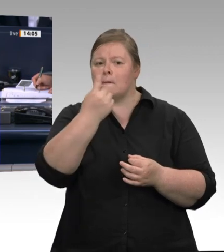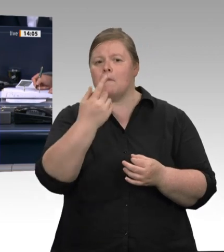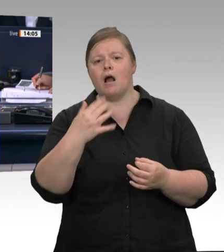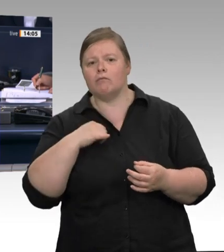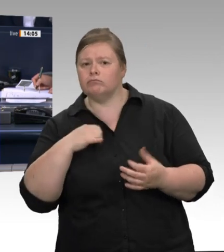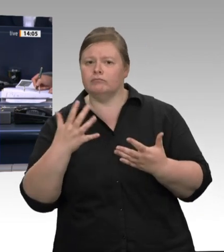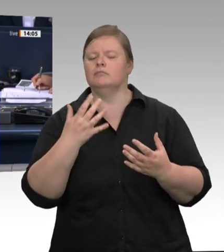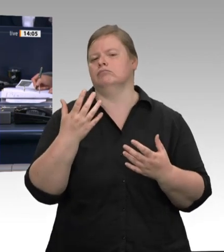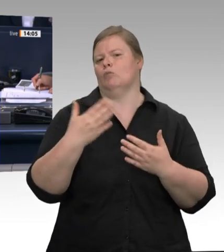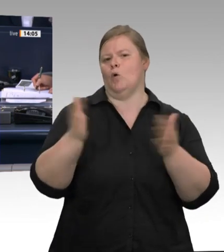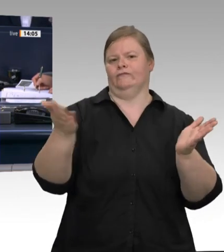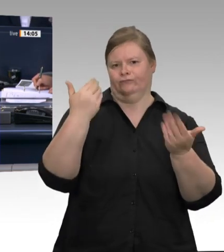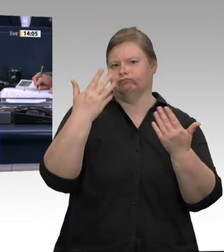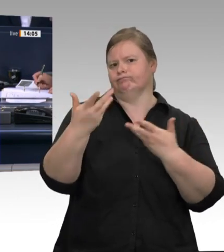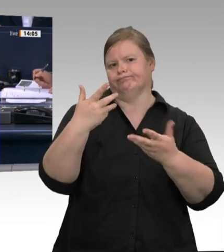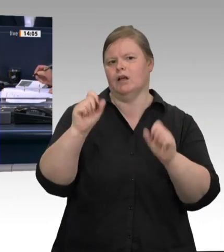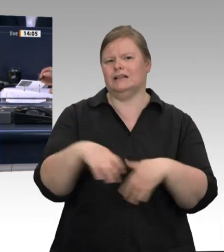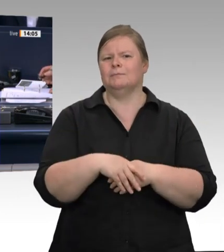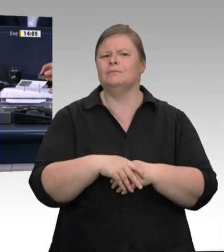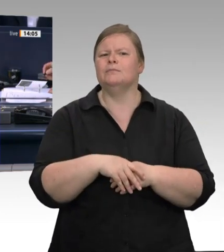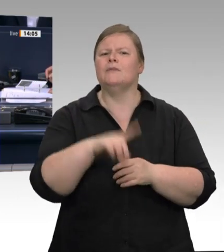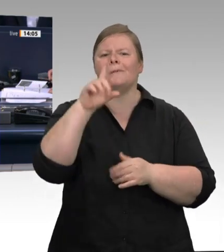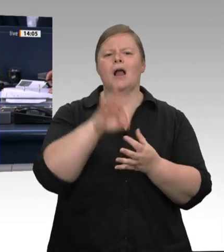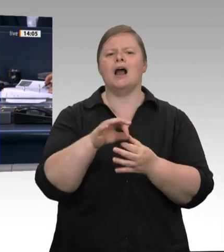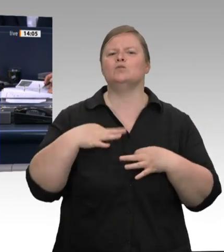Das Wort hat der Abgeordneten Jürgen Pohl für die AfD-Fraktion.